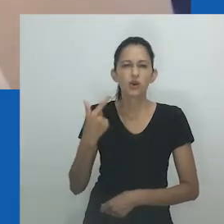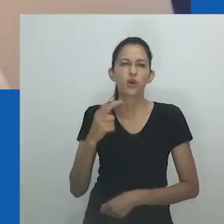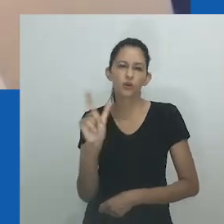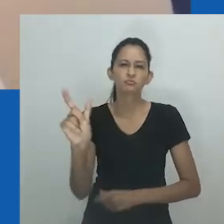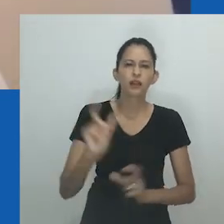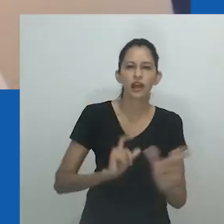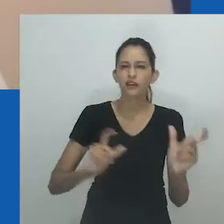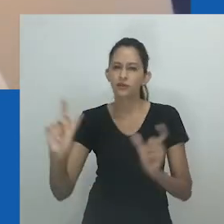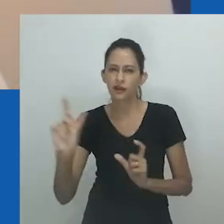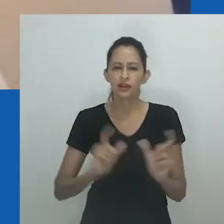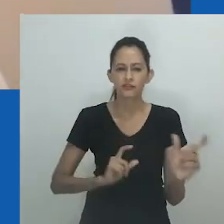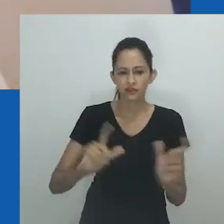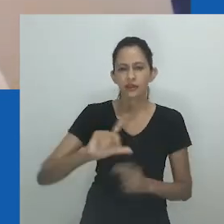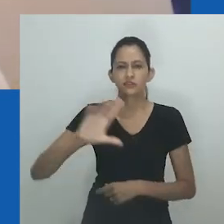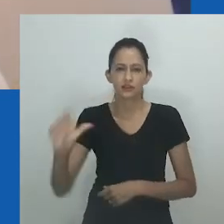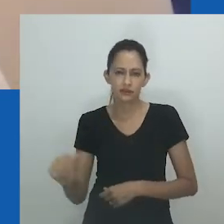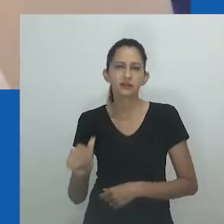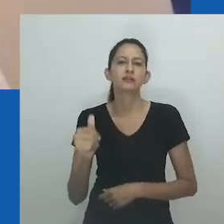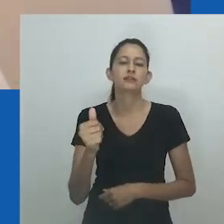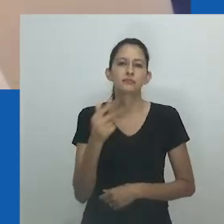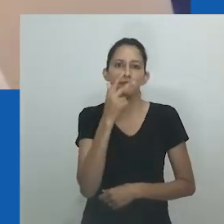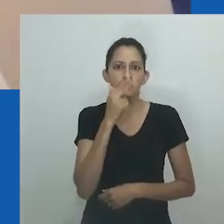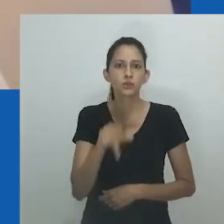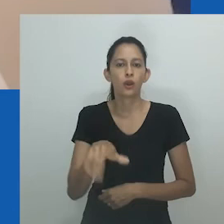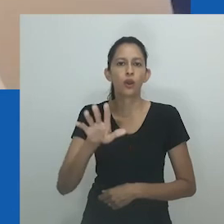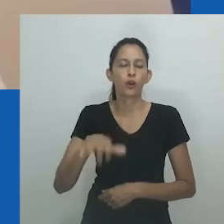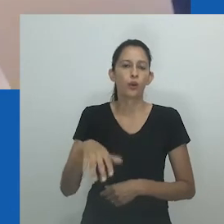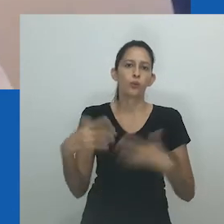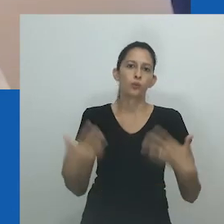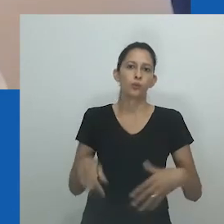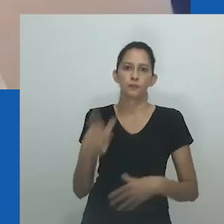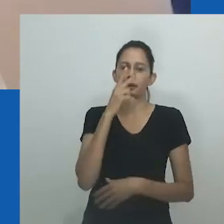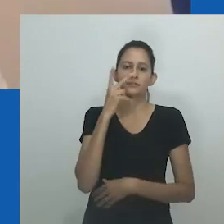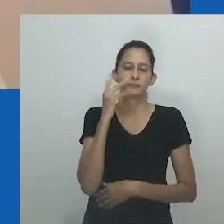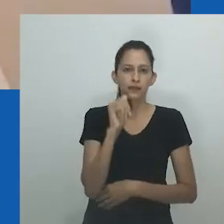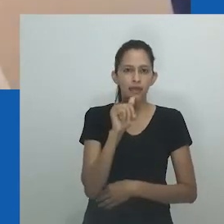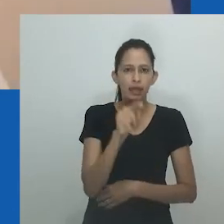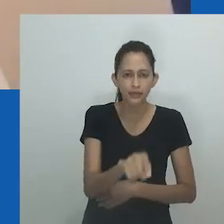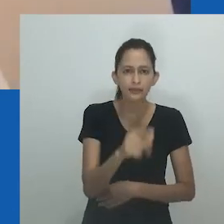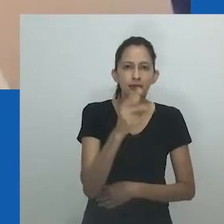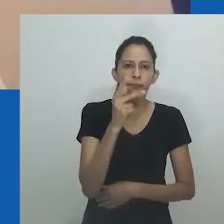“Mas, não era uma palavra que trazia negatividade, tanto para o ouvinte quanto para o falante, pelo menos no meu povoado.